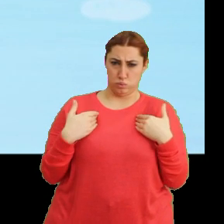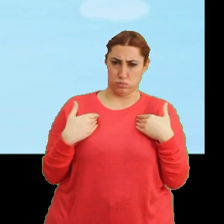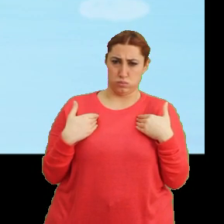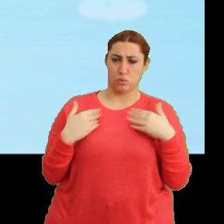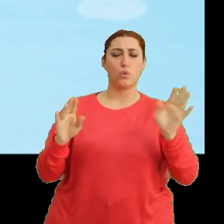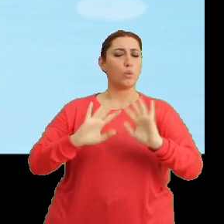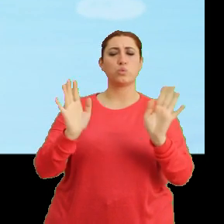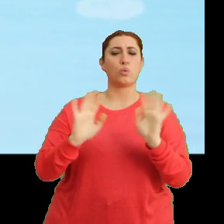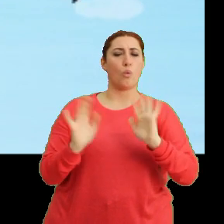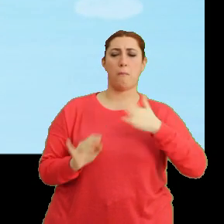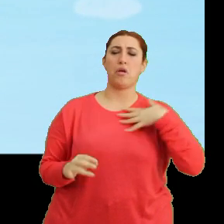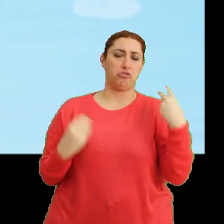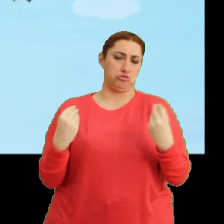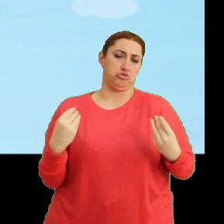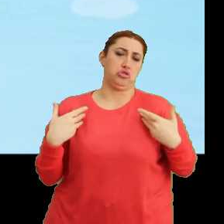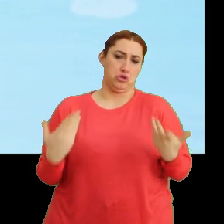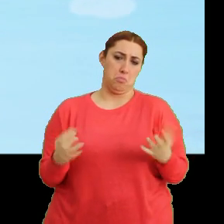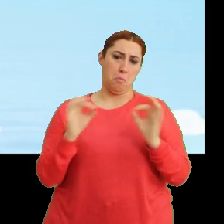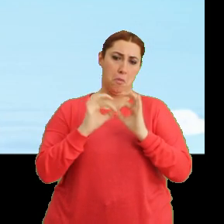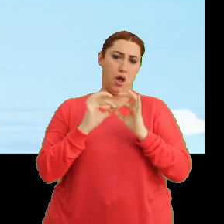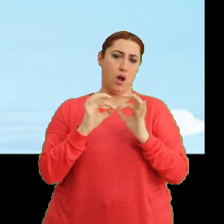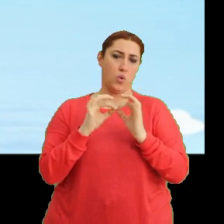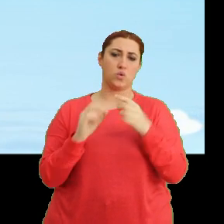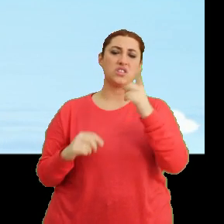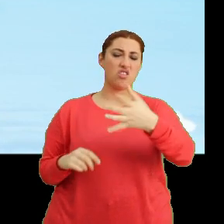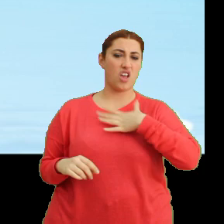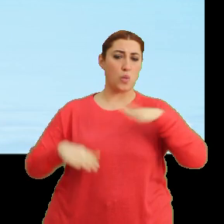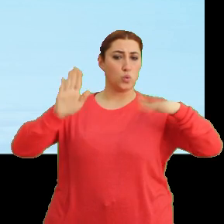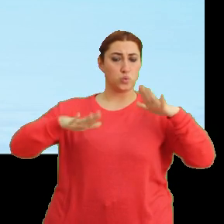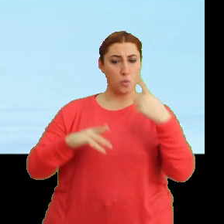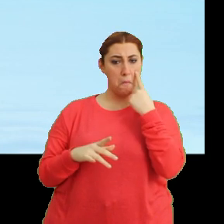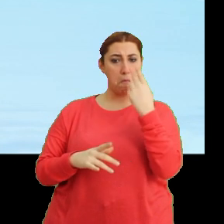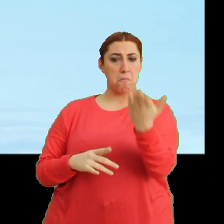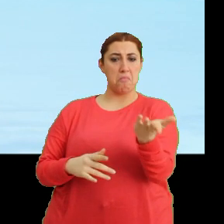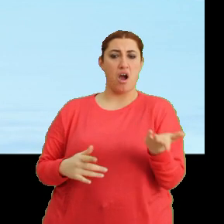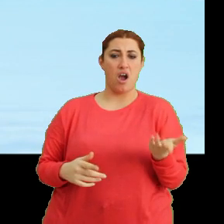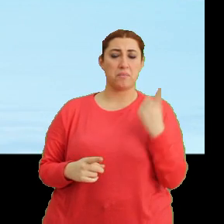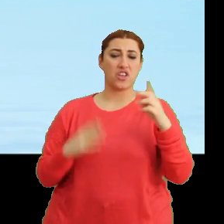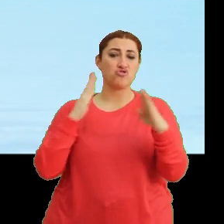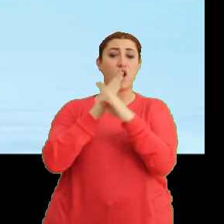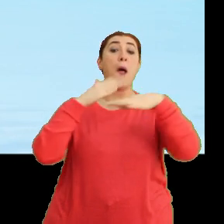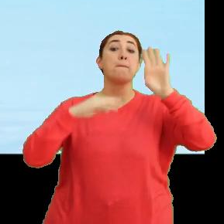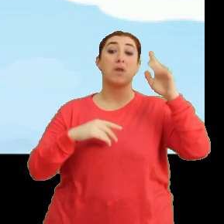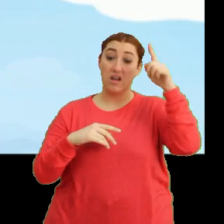Hah ha, ben gayet iyiyim Bangu. Sen kendi uçuşuna bak. Bir yere çarpmayasın kafanı.